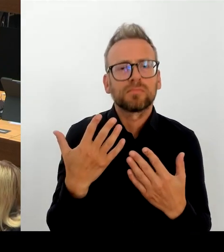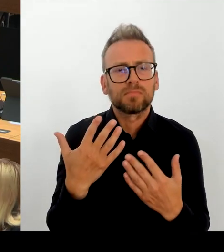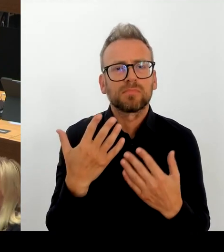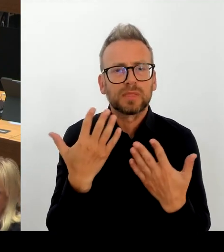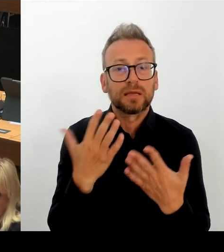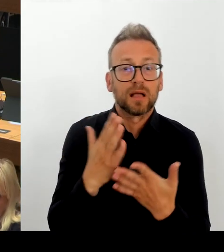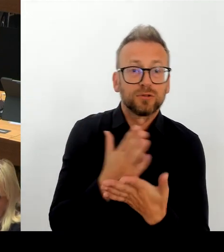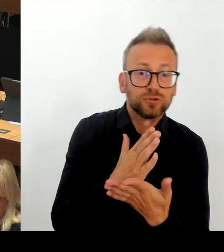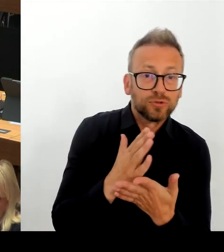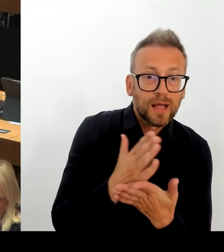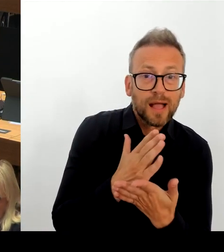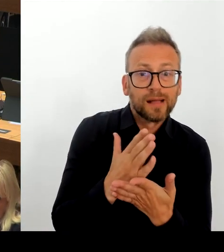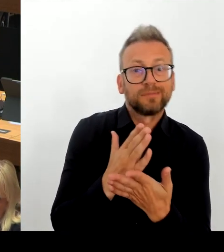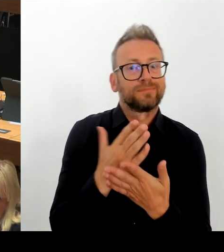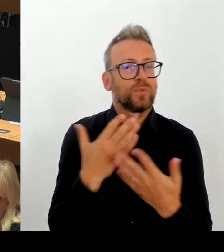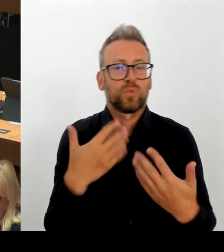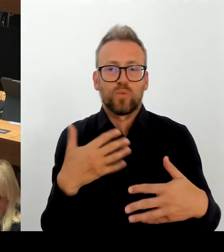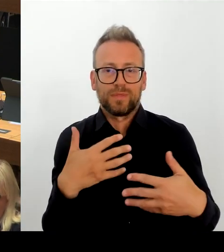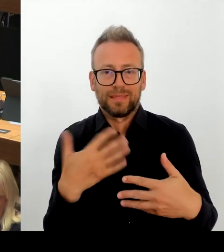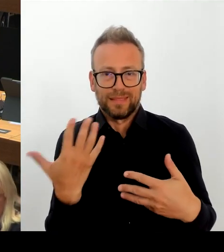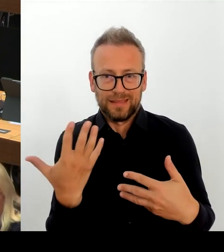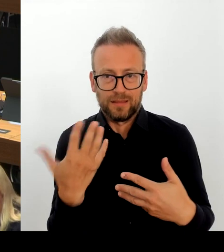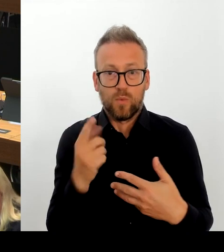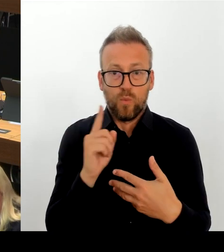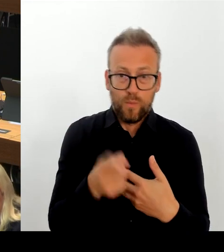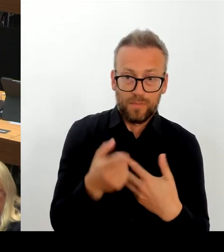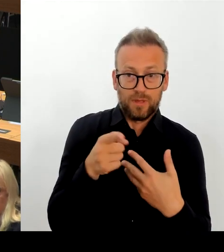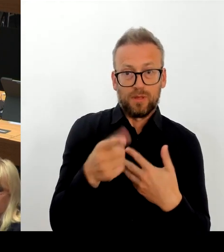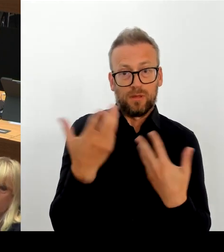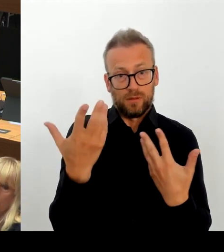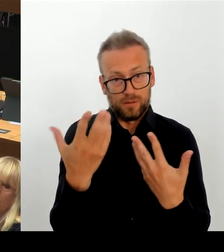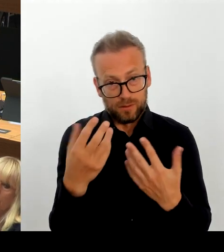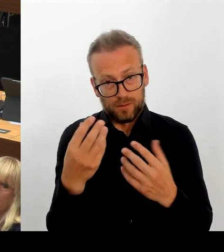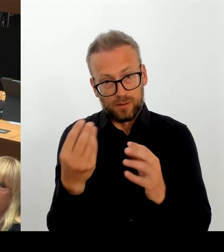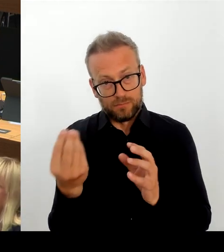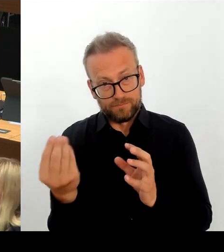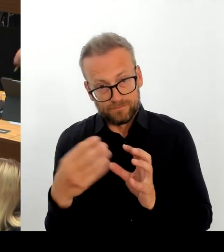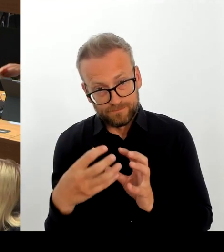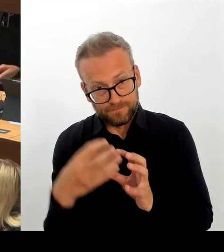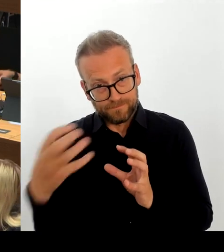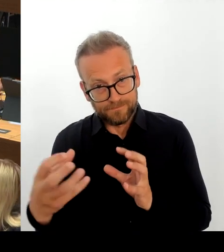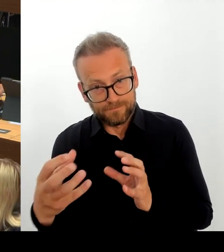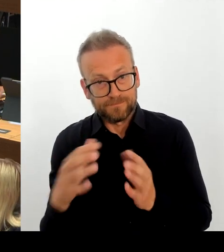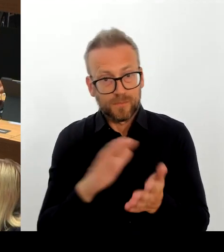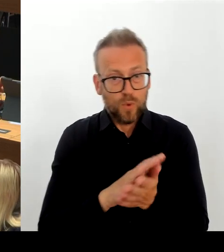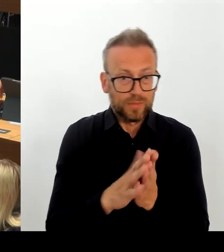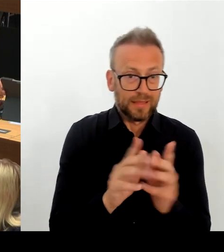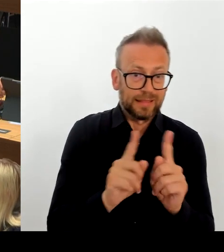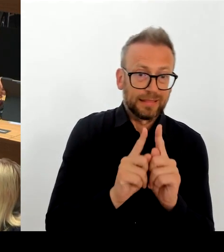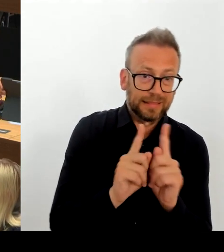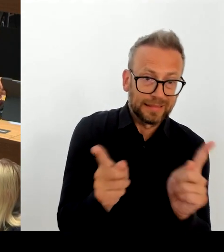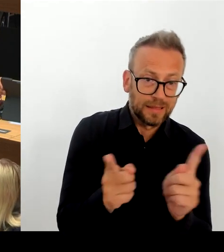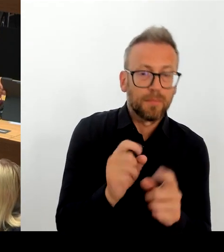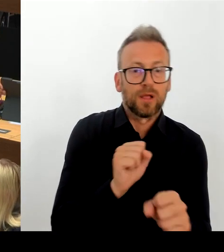zwei zu verlagern, wo auch dringend Schulplätze benötigt werden erschien zunächst plausibel und auch durchaus umsetzbar.